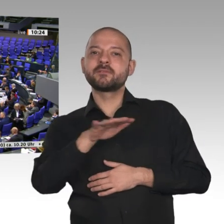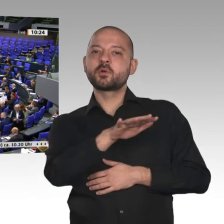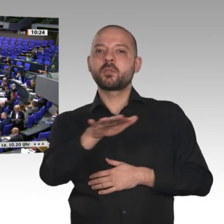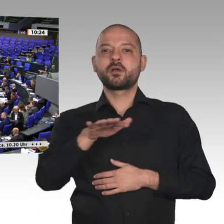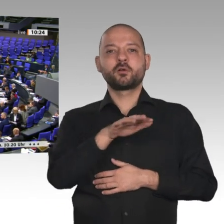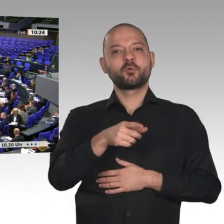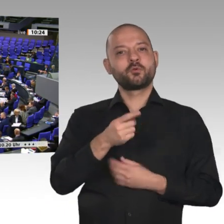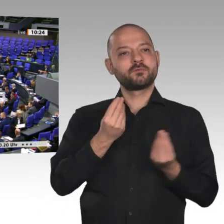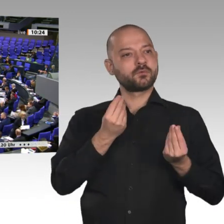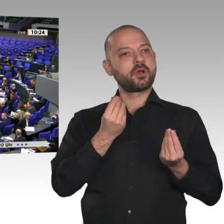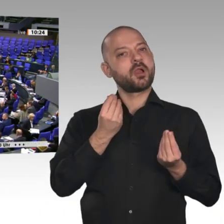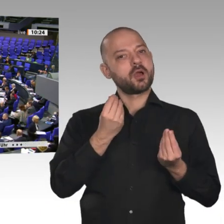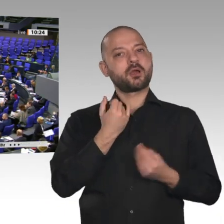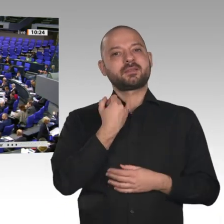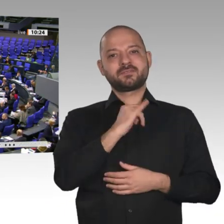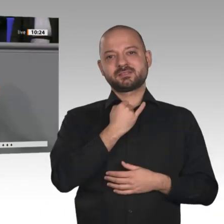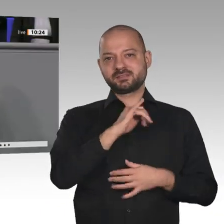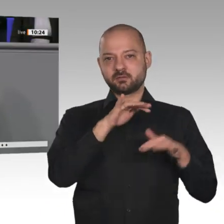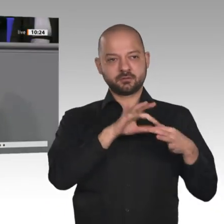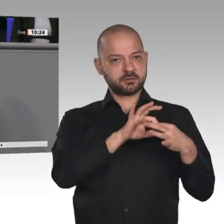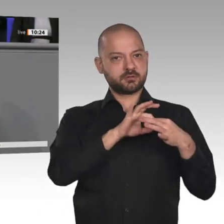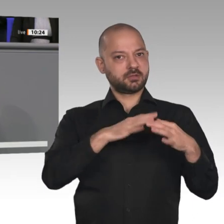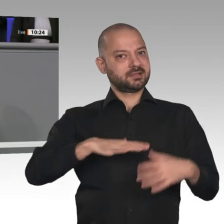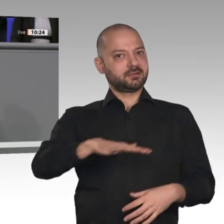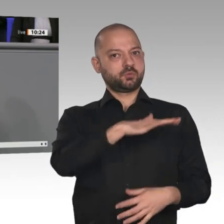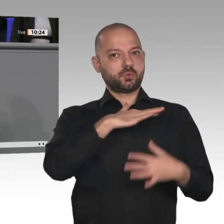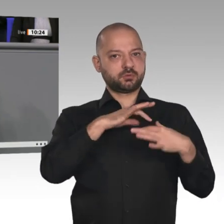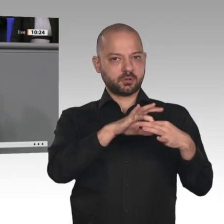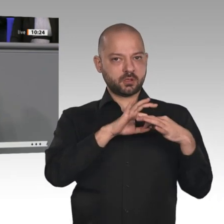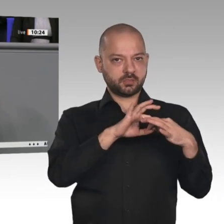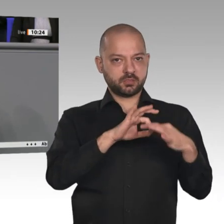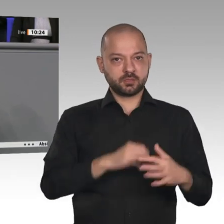der ländlichen Räume ist der Ausbau der Infrastruktur: Straßen, Schiene, Häfen,